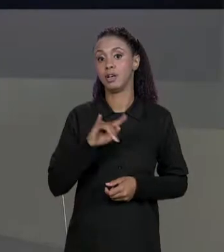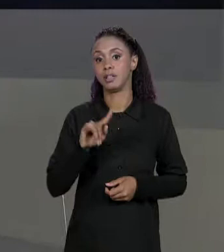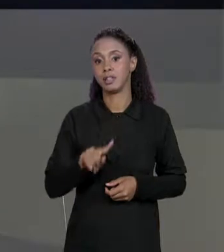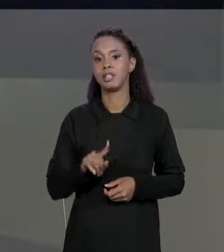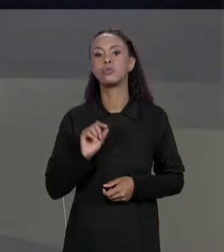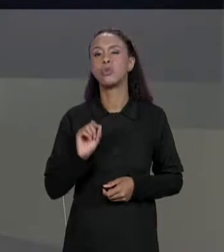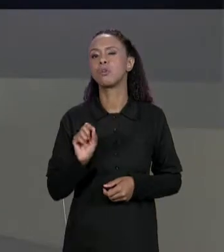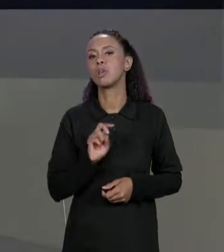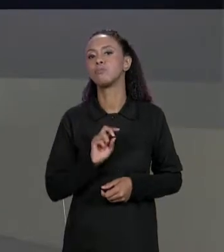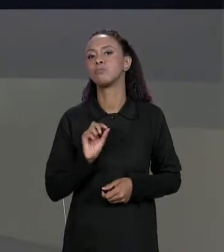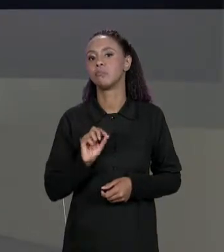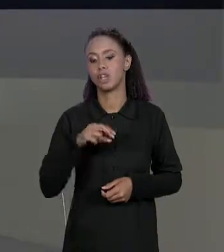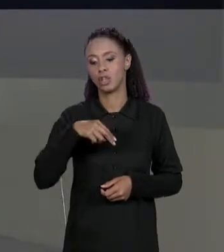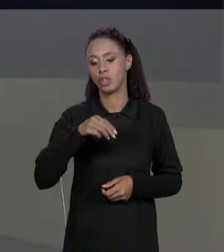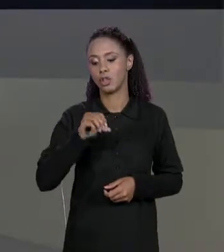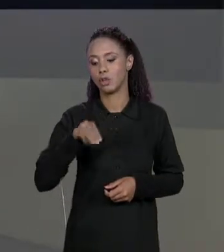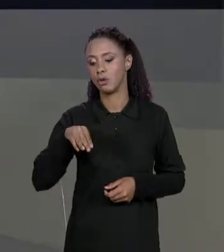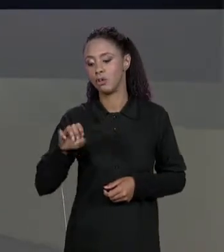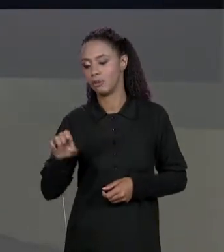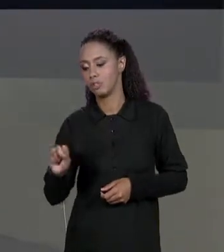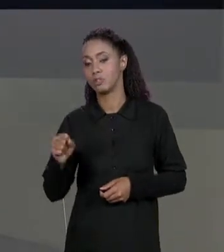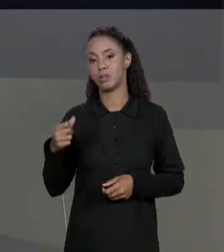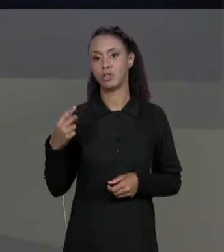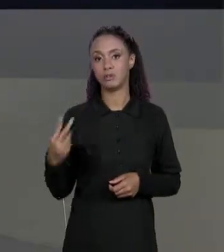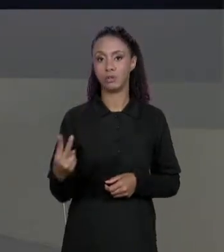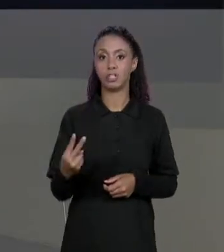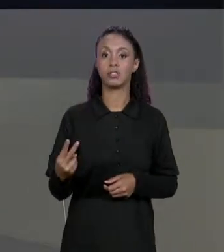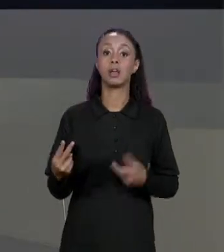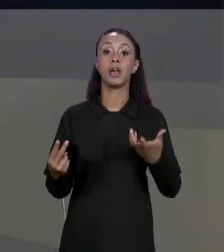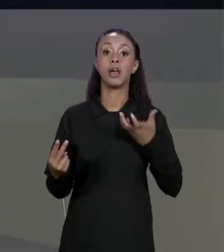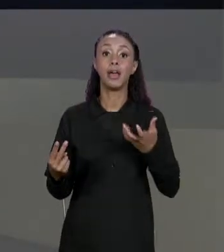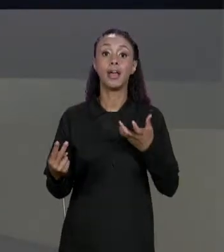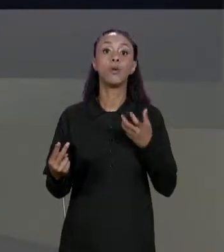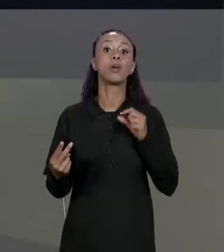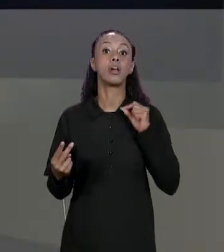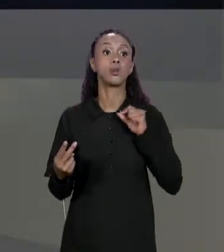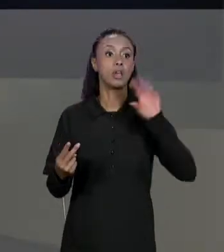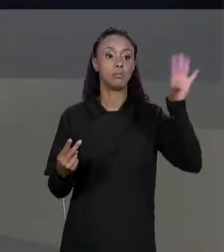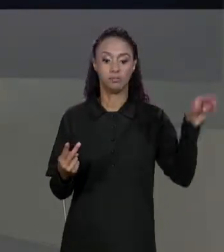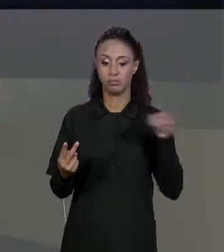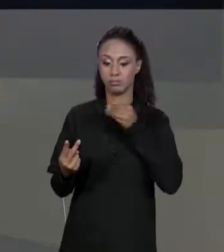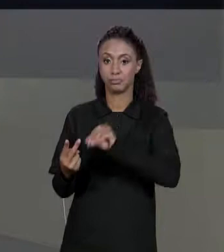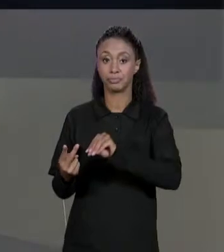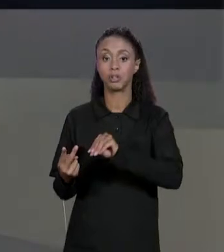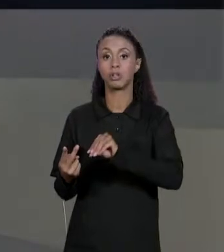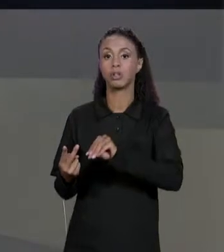QUEREMOS COPIAR OS ELEMENTOS DE "NOMES 1" PARA ELA, A GENTE PODE TENTAR FAZER DESSA